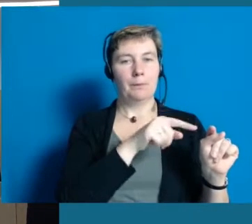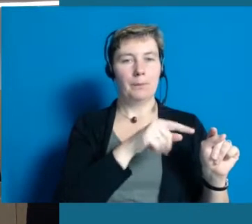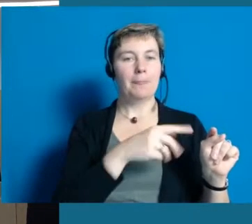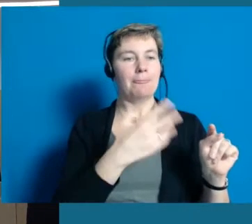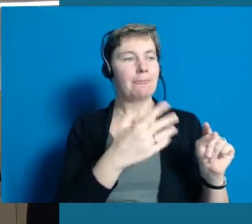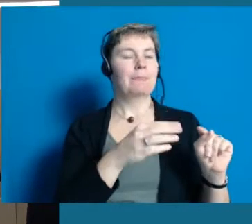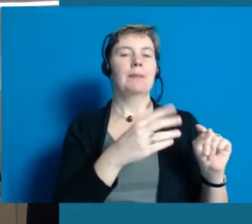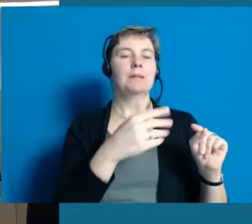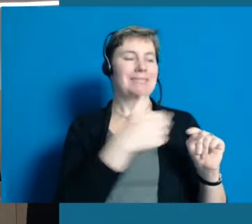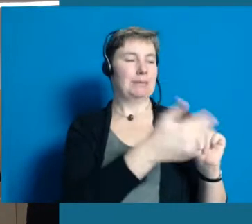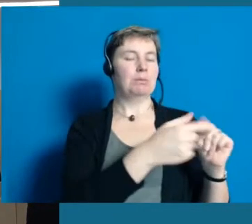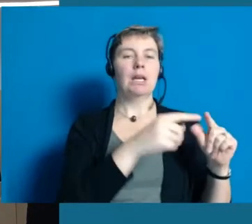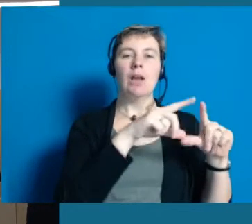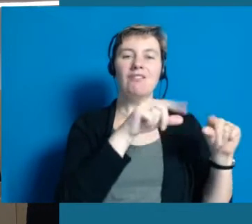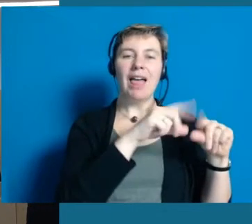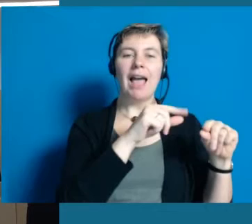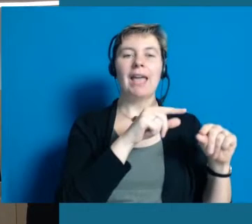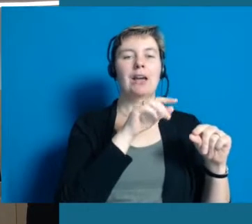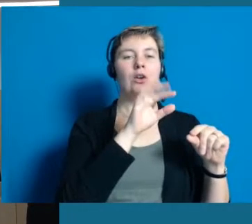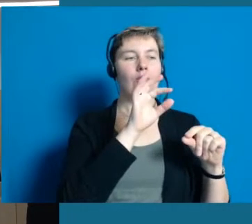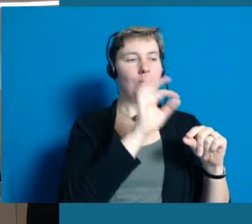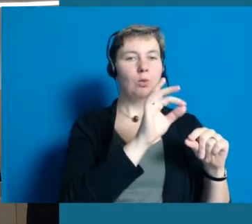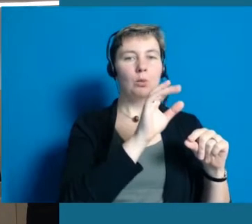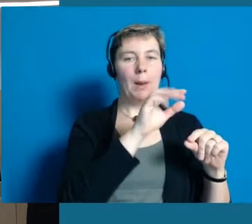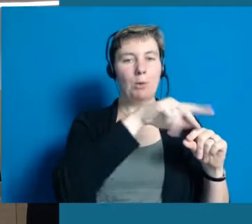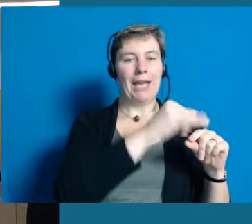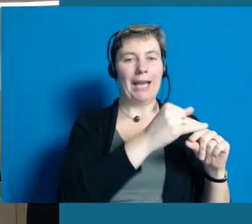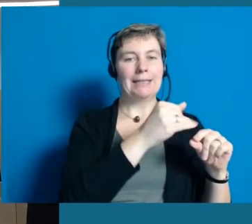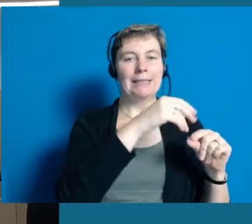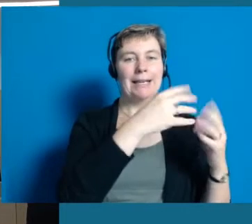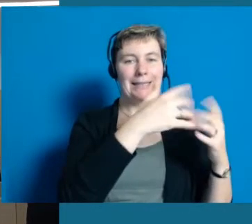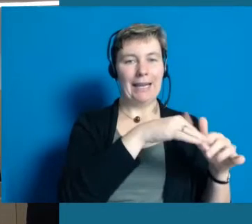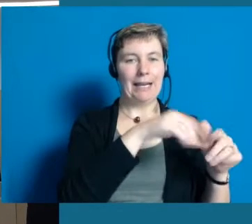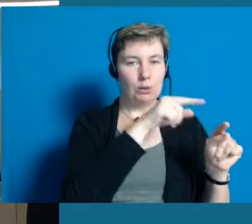Hier kriegen Sie den Flyer "Inklusion" und auch andere Informationen über Hochheim.